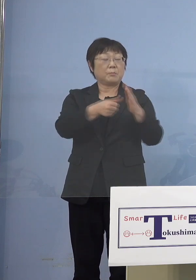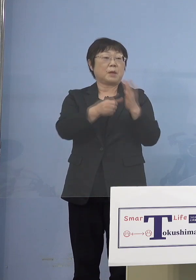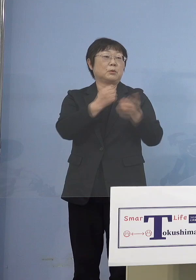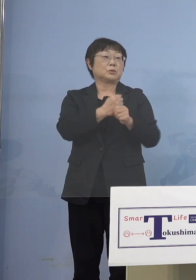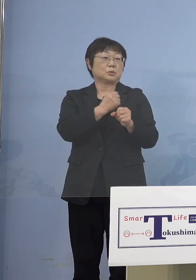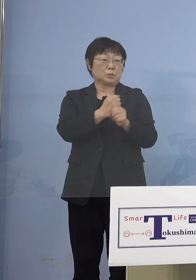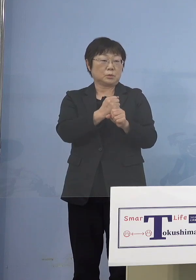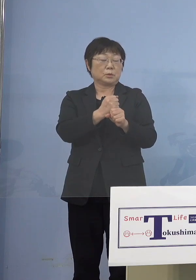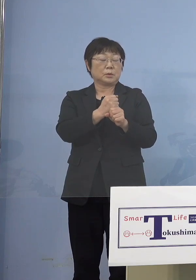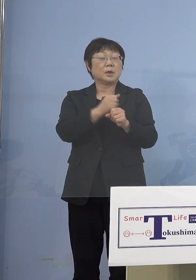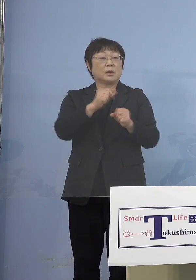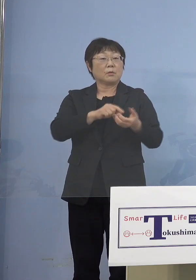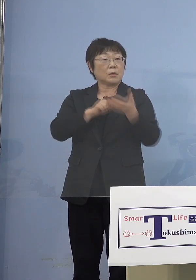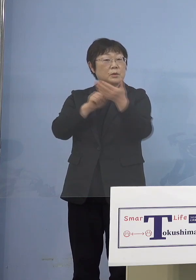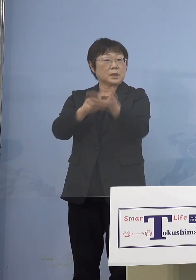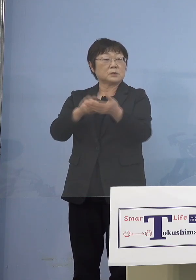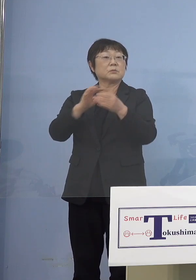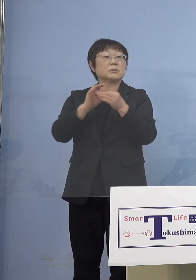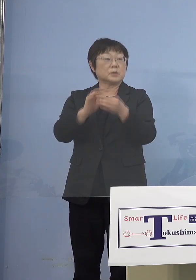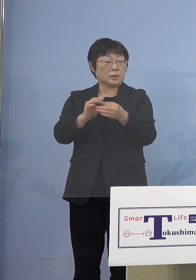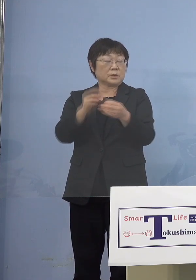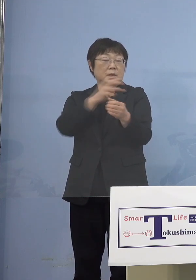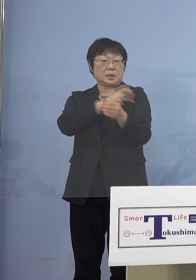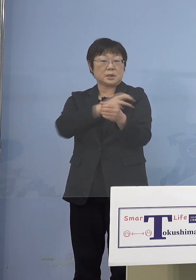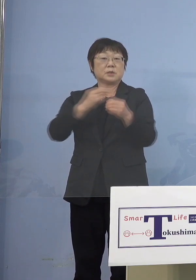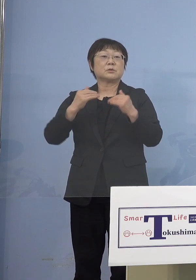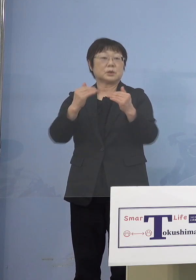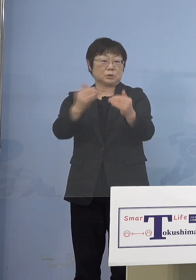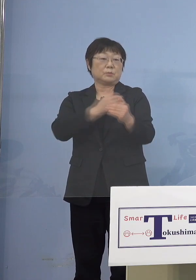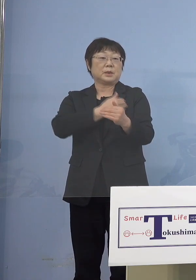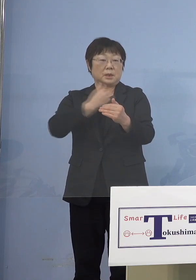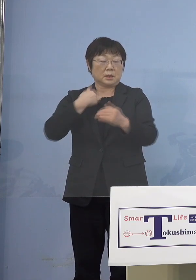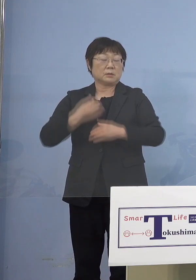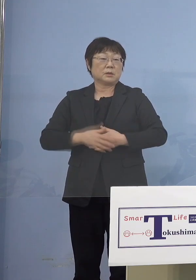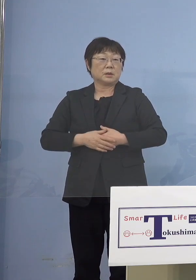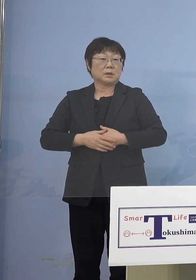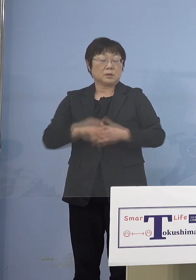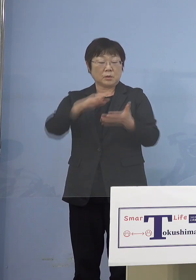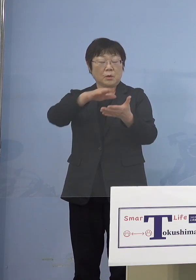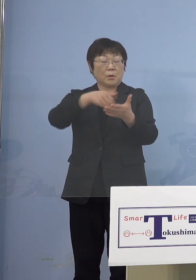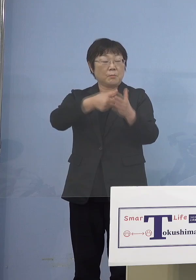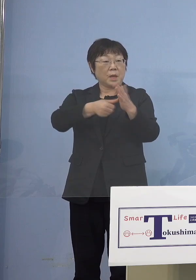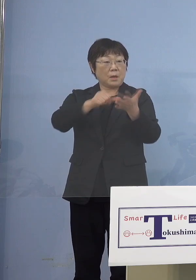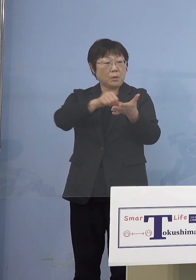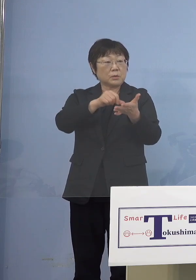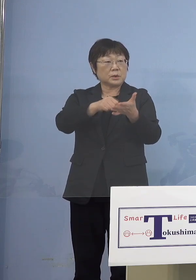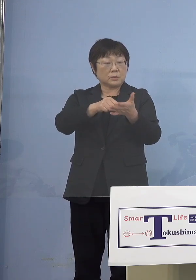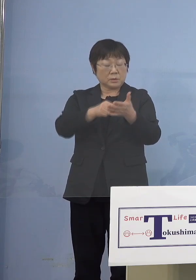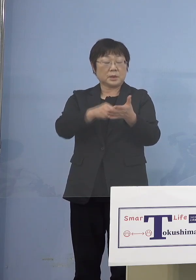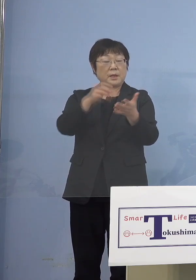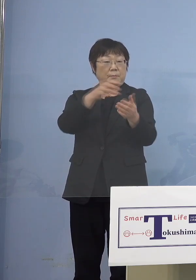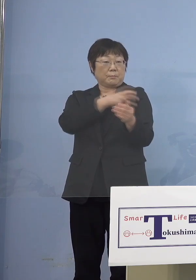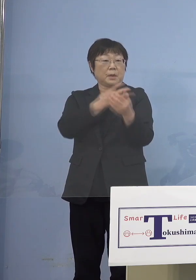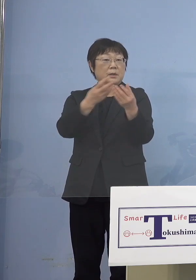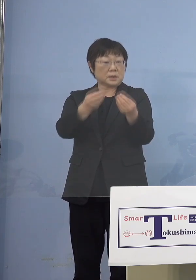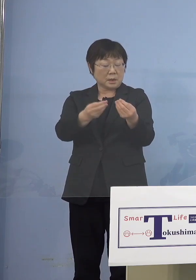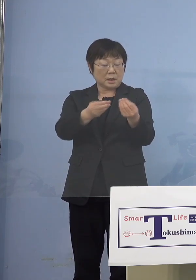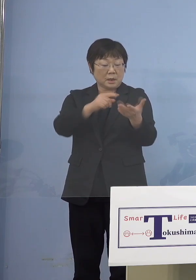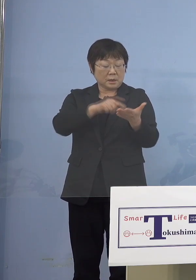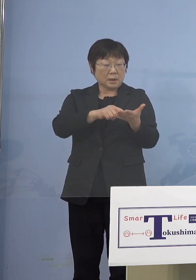その名簿を出していただいて 接種をさせていただく その名簿で接種をしたということが 分かると、当然今度はその方のところへ